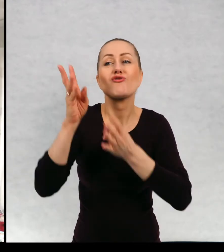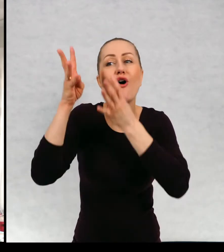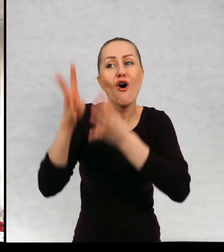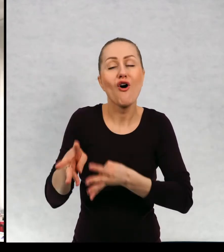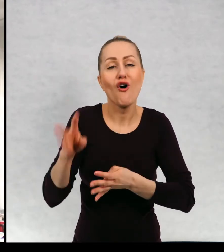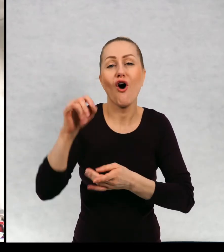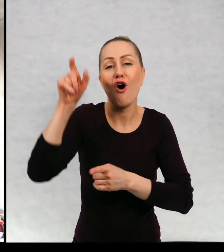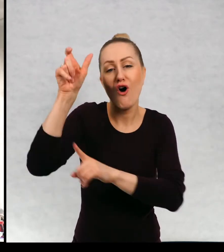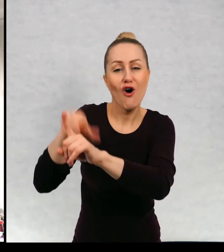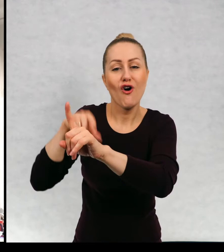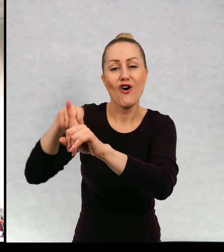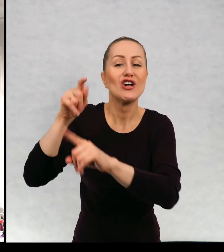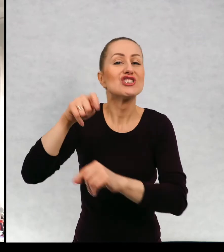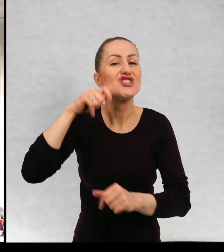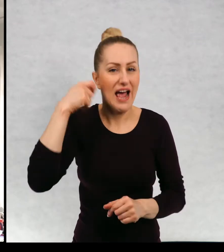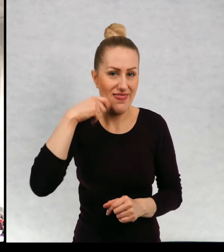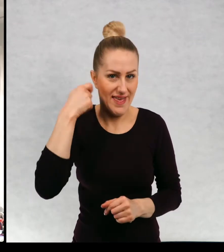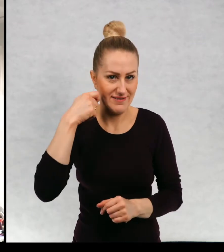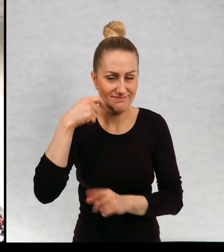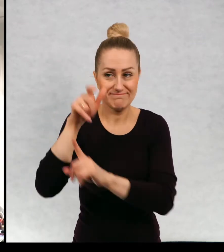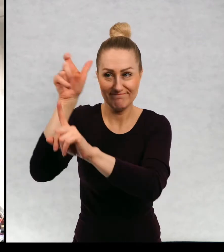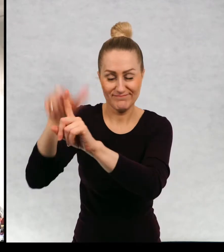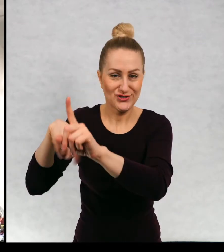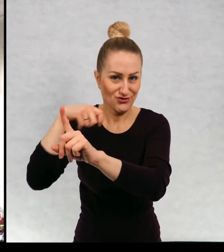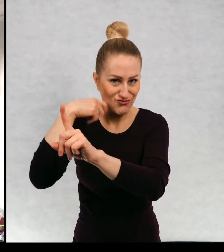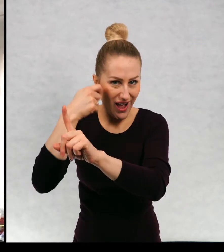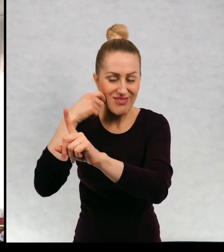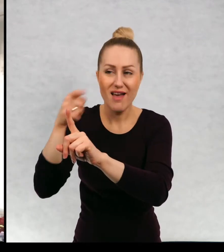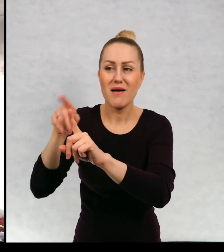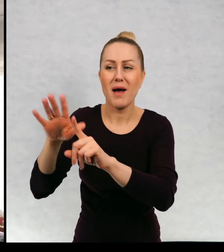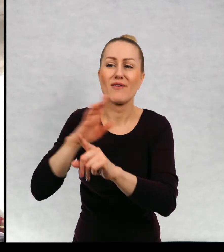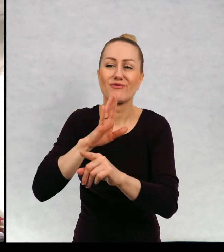o dziadku, o dziadku, który jest trochę roztargniony.